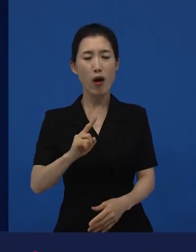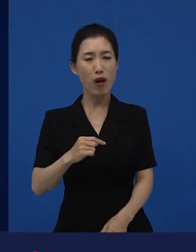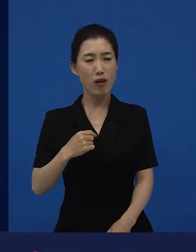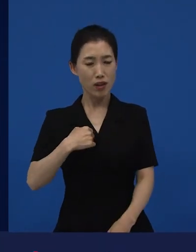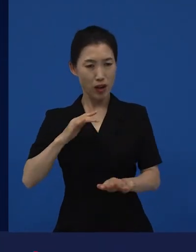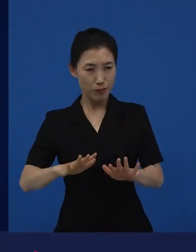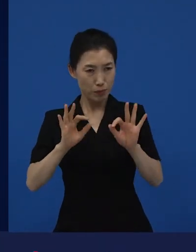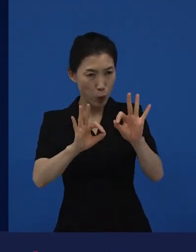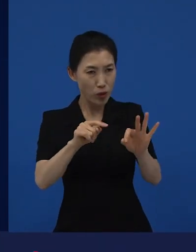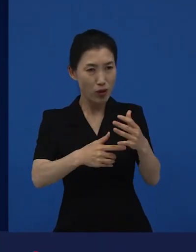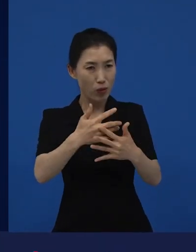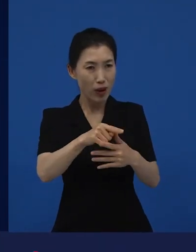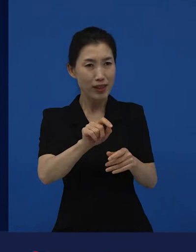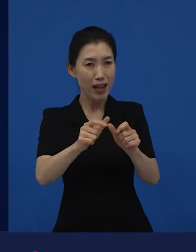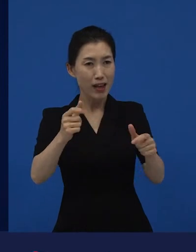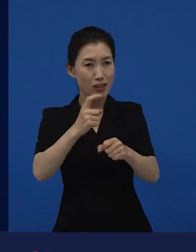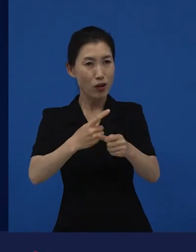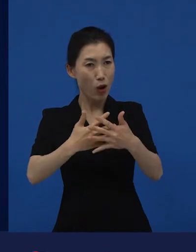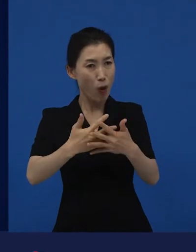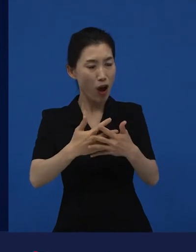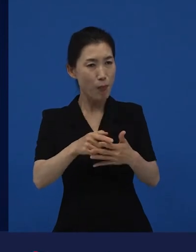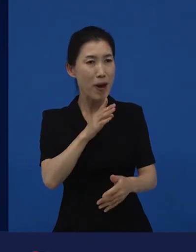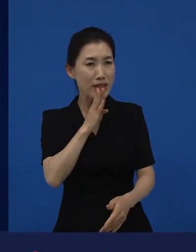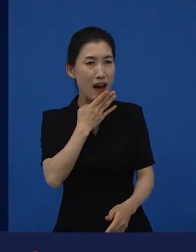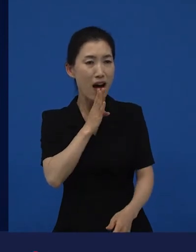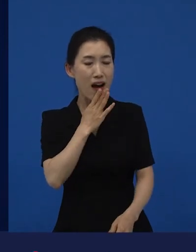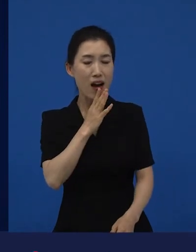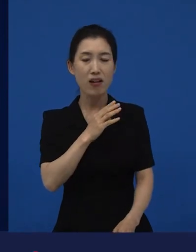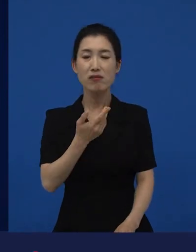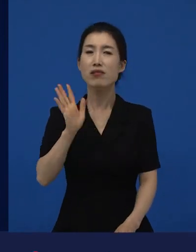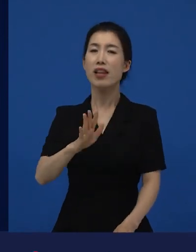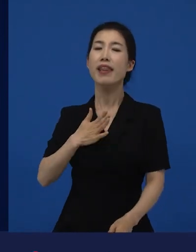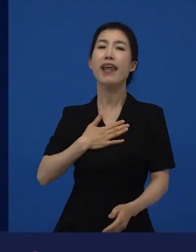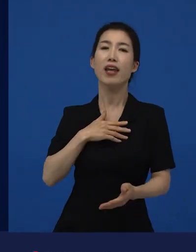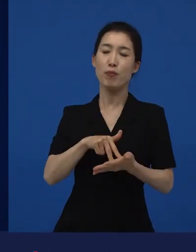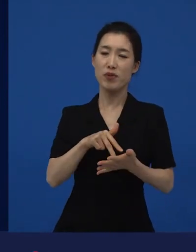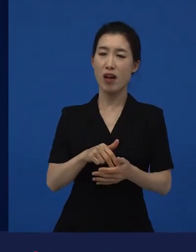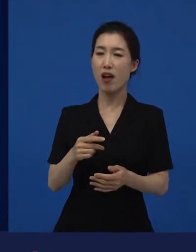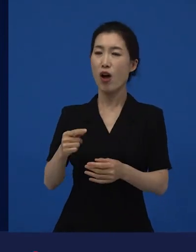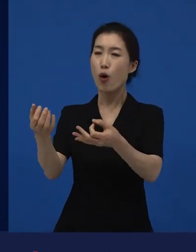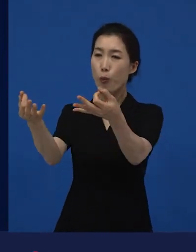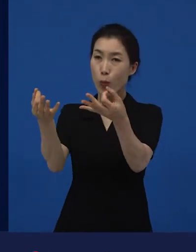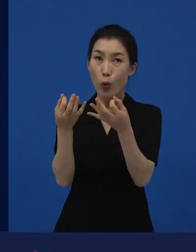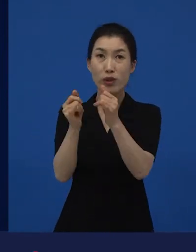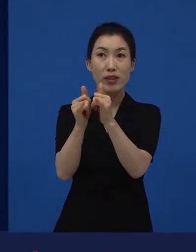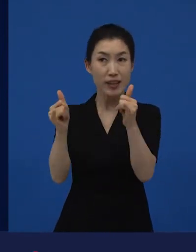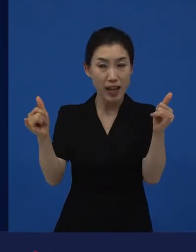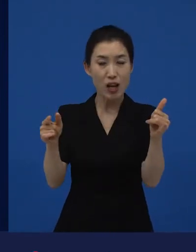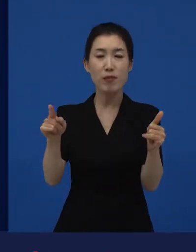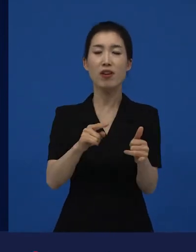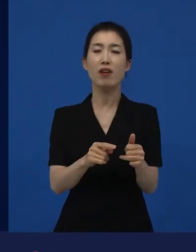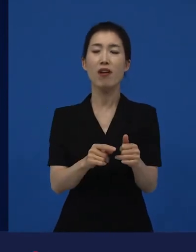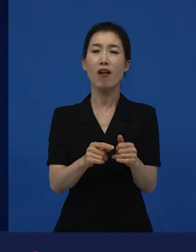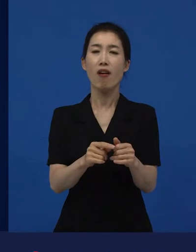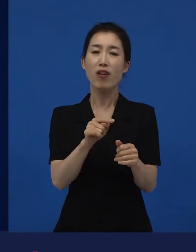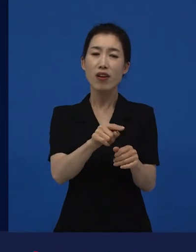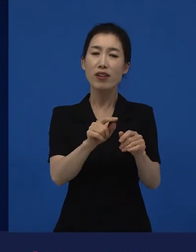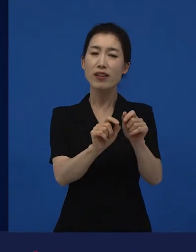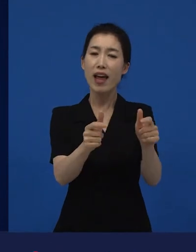관객들은 다양성 영화인지 아닌지, 저는 몰라도 상관없다고 생각해요. 그냥 다양한 영화가 있는데,